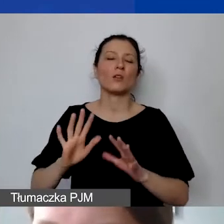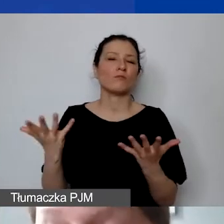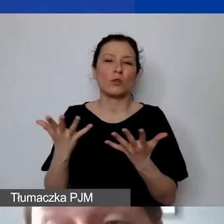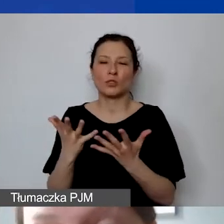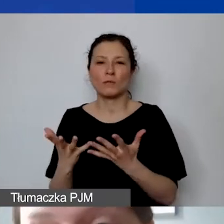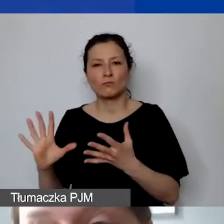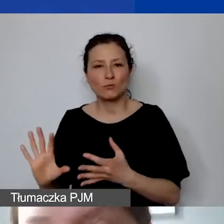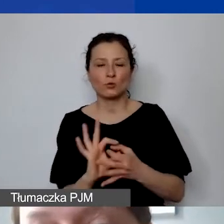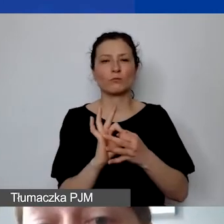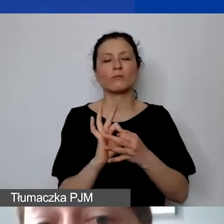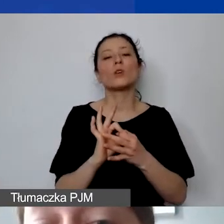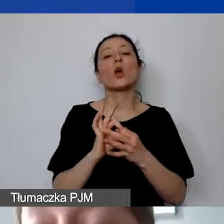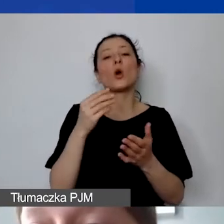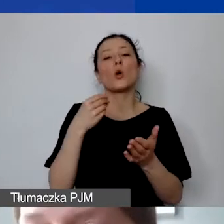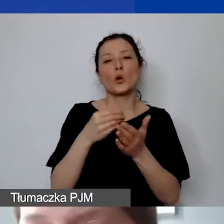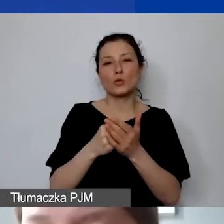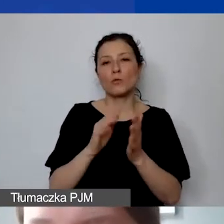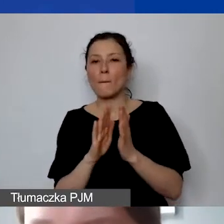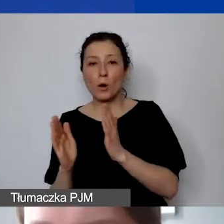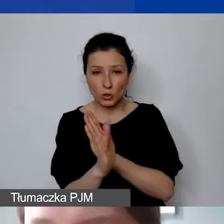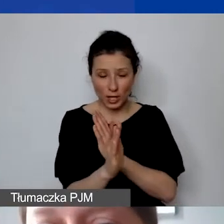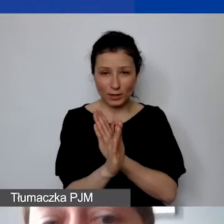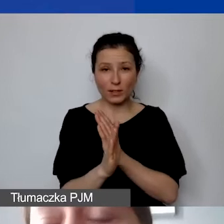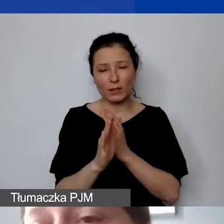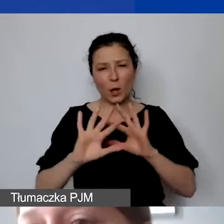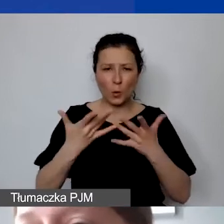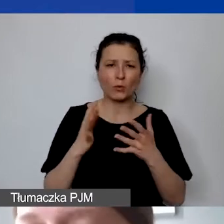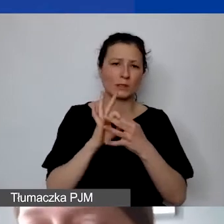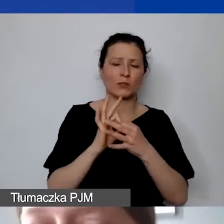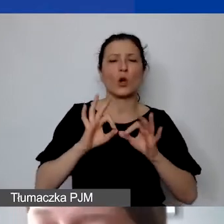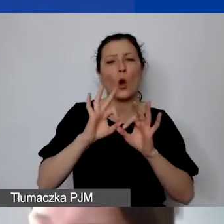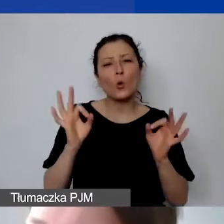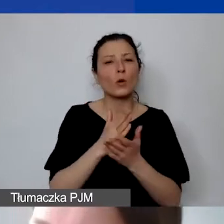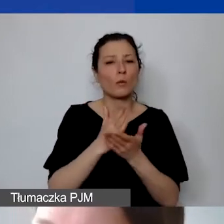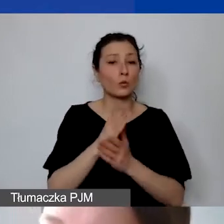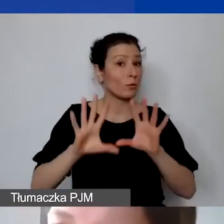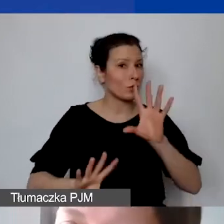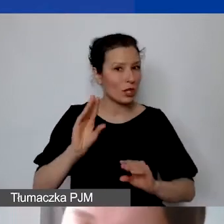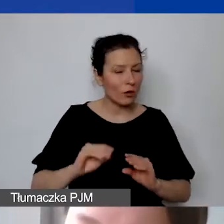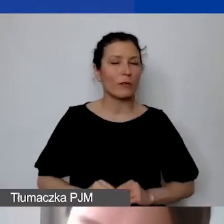jeżeli koszt dotyczy ogólnej obsługi księgowej. Jeżeli byłby to koszt obsługi księgowej projektu,